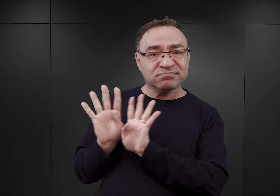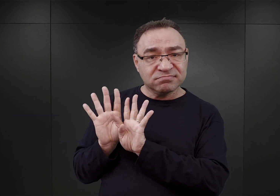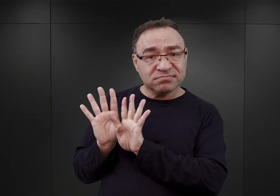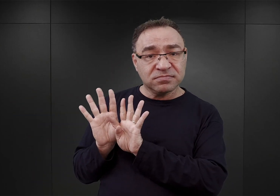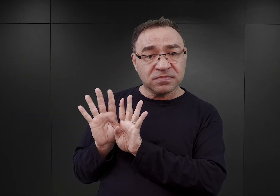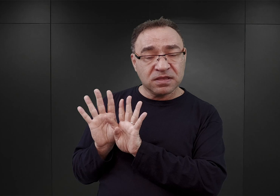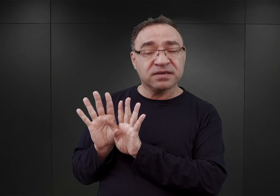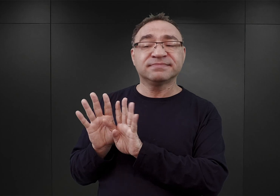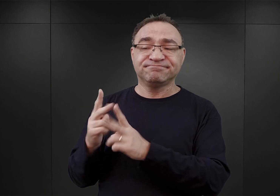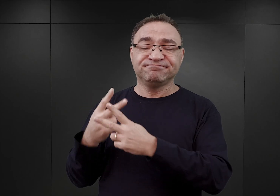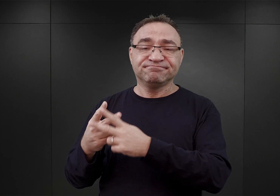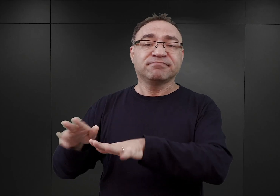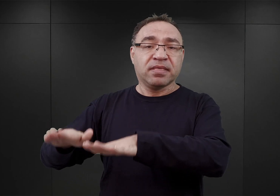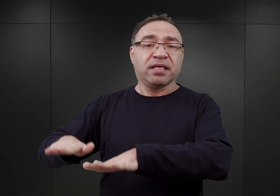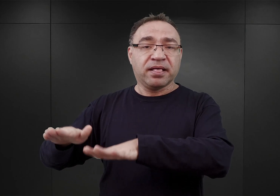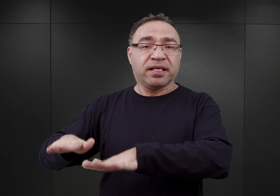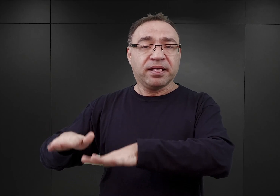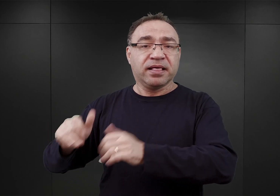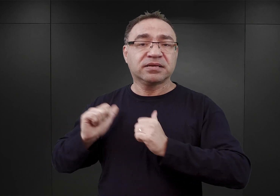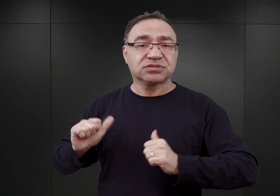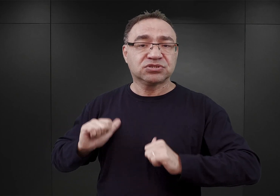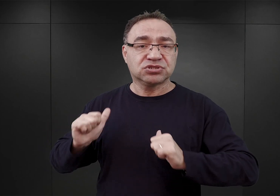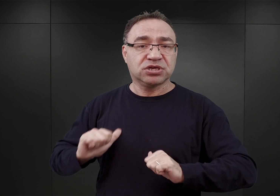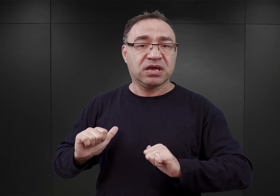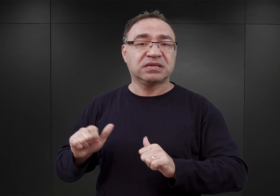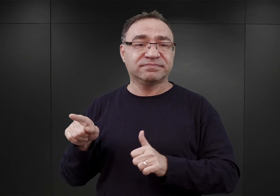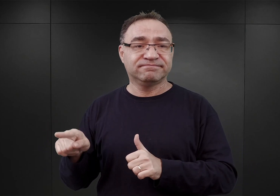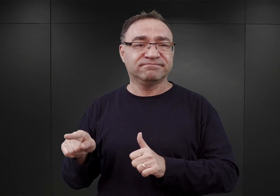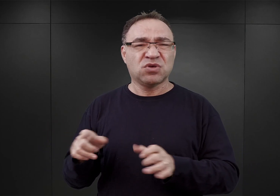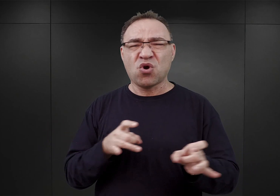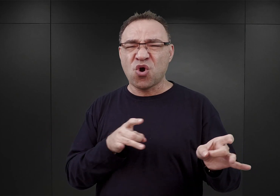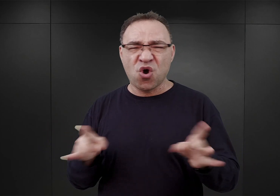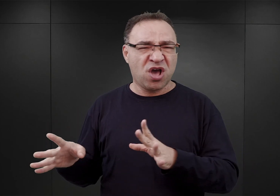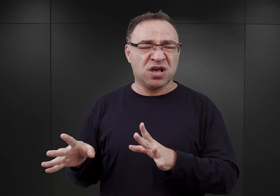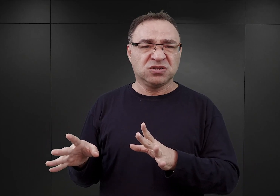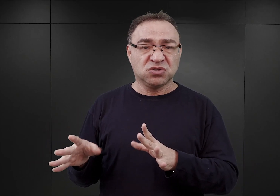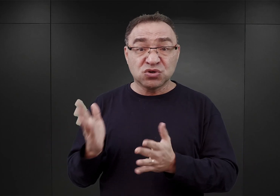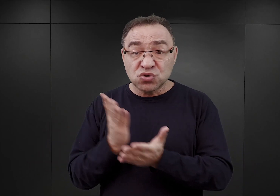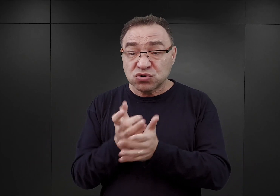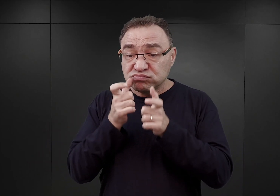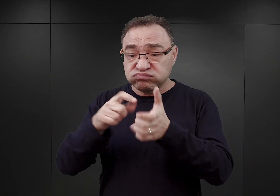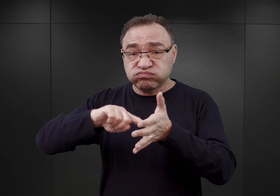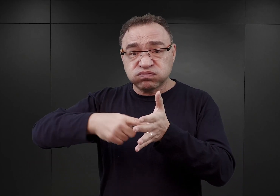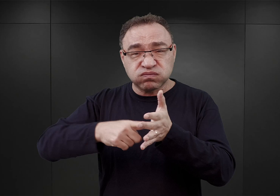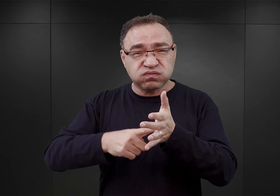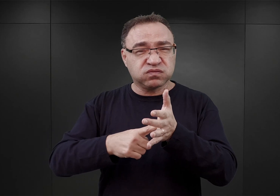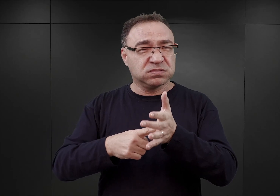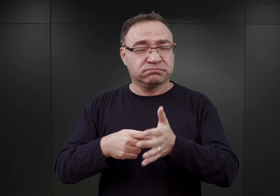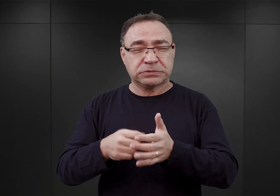ci więźniowie zostali umieszczeni i poddani, niemal natychmiast natychmiast po zarejestrowaniu, intensywnym ćwiczeniom.